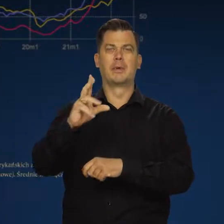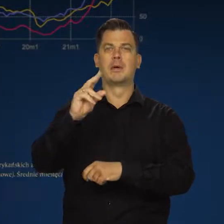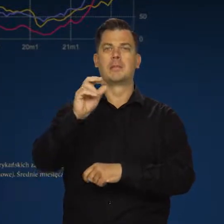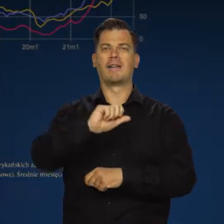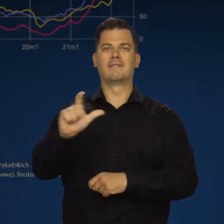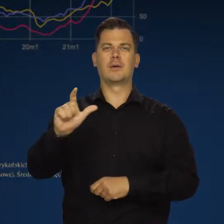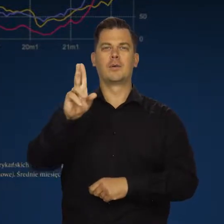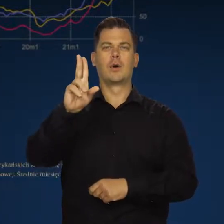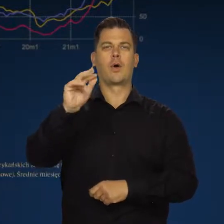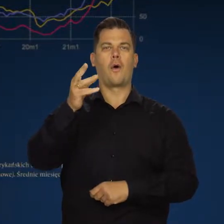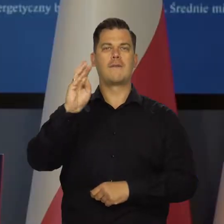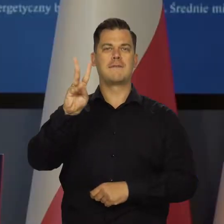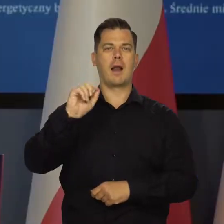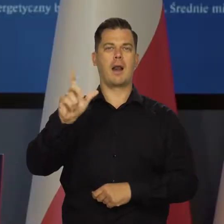Jest taki post Pawła Kowala, jest taki poseł.